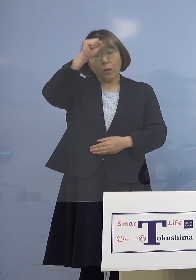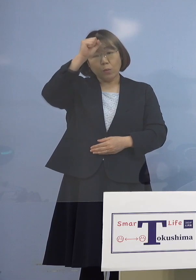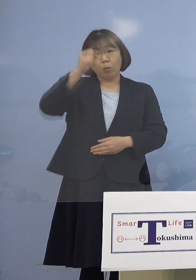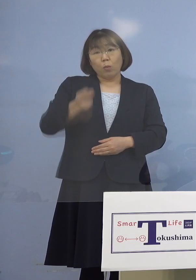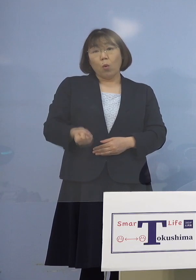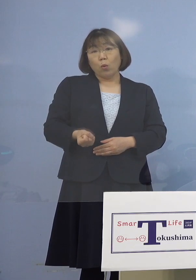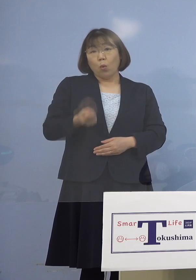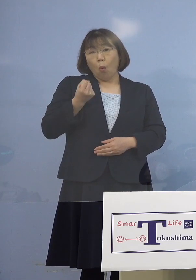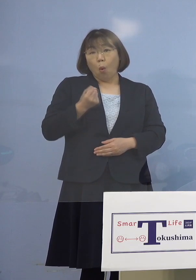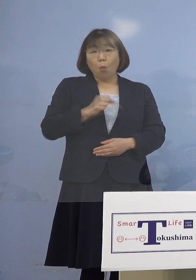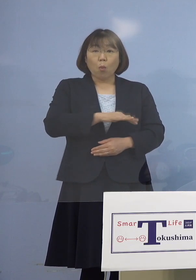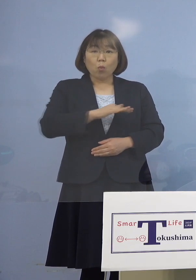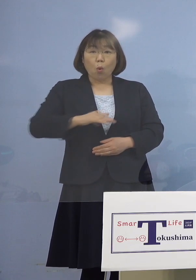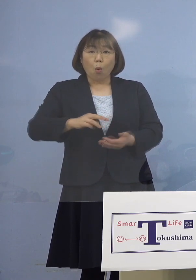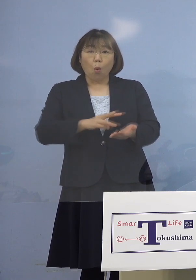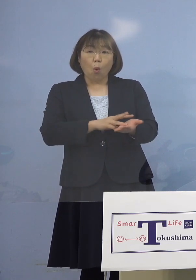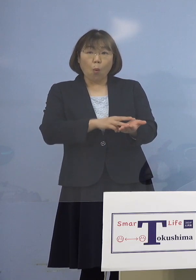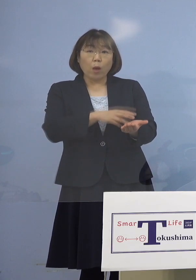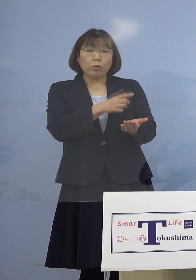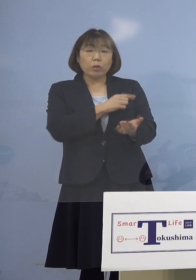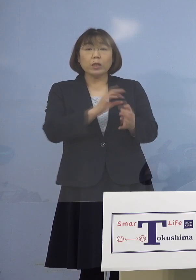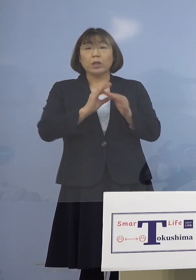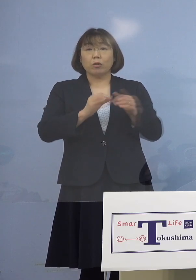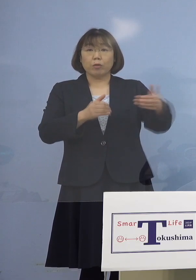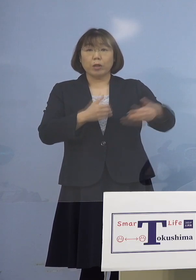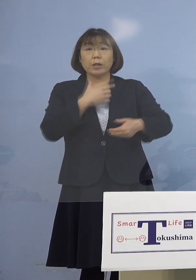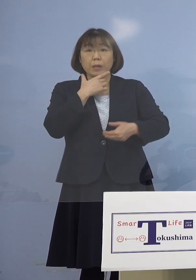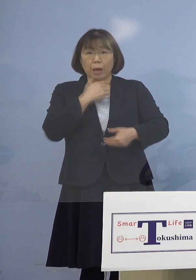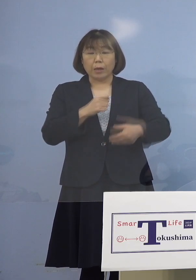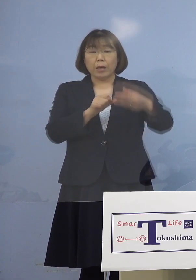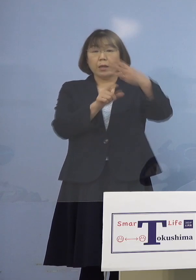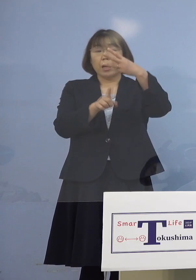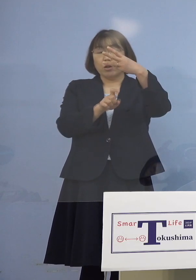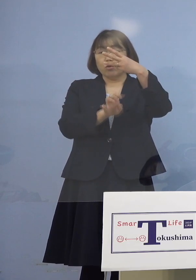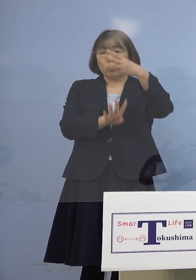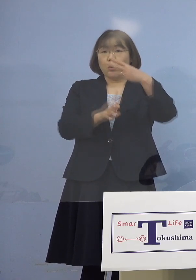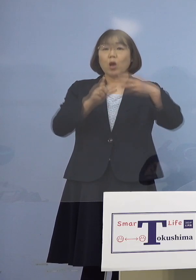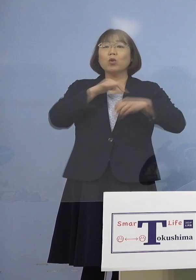2点よろしいでしょうか 3月14日が徳島大学